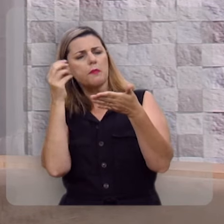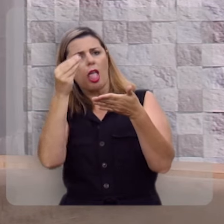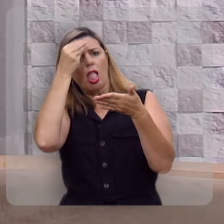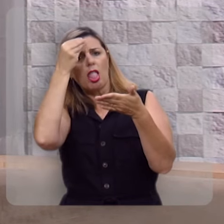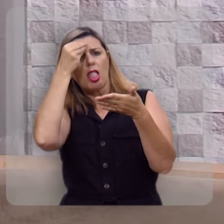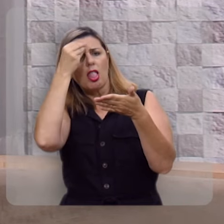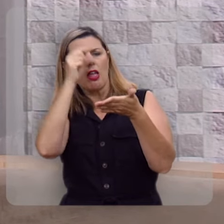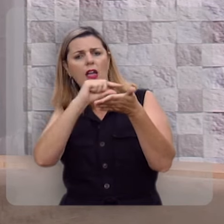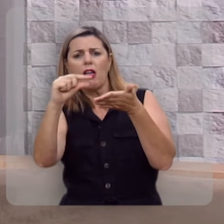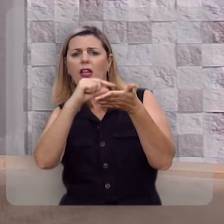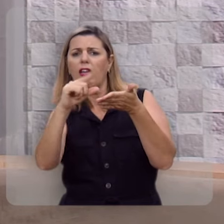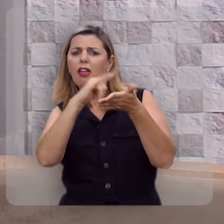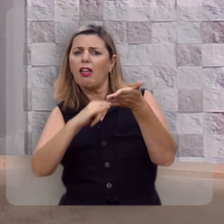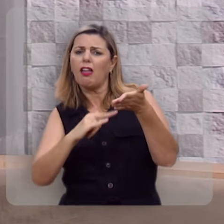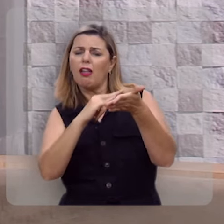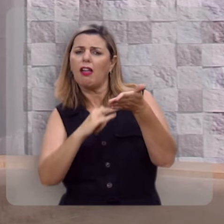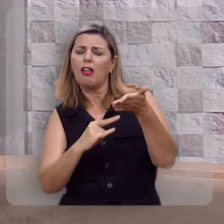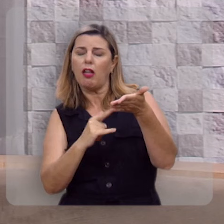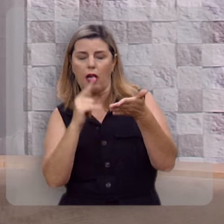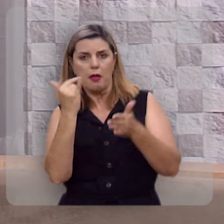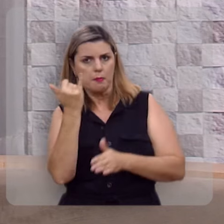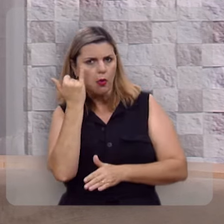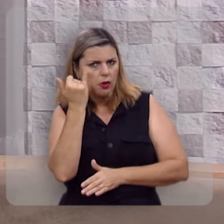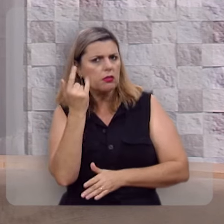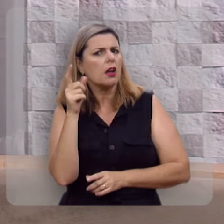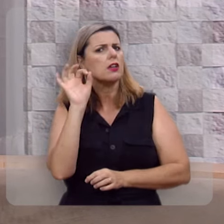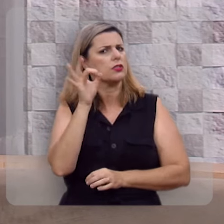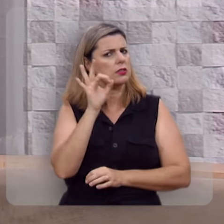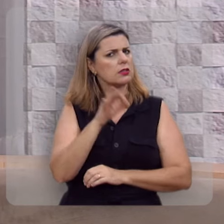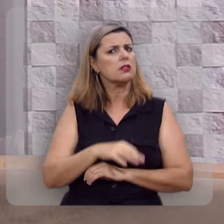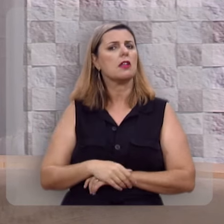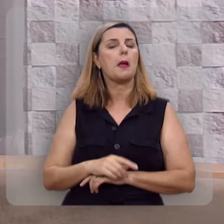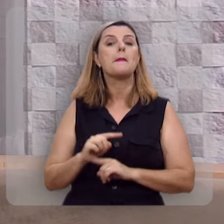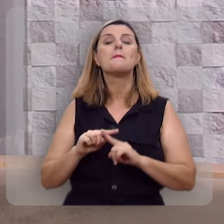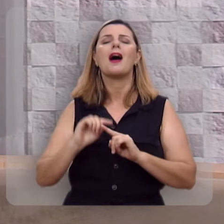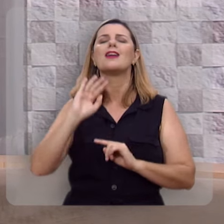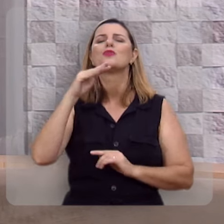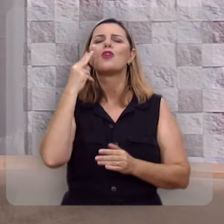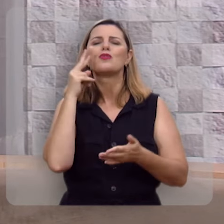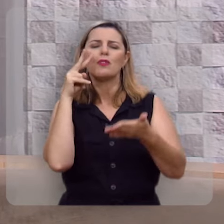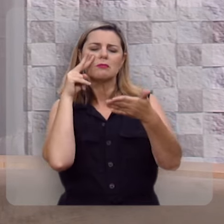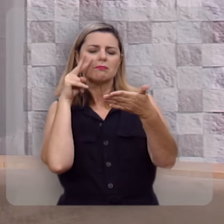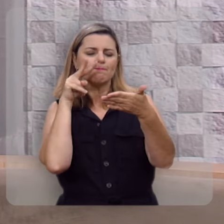de cor vários textos, isso é importante, isso é fundamental, mas é quando você para